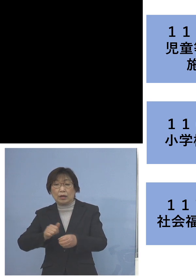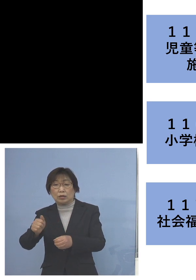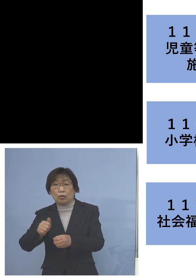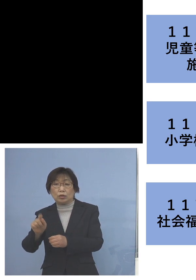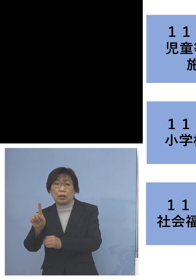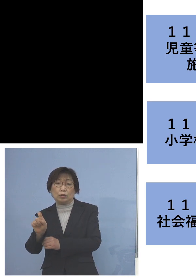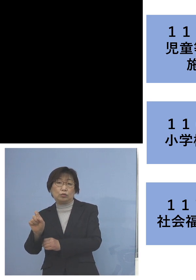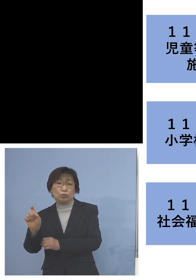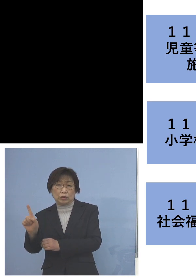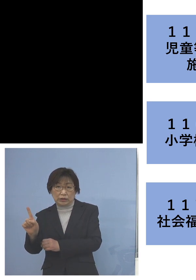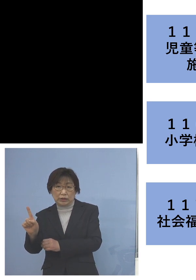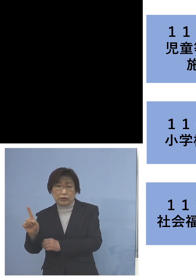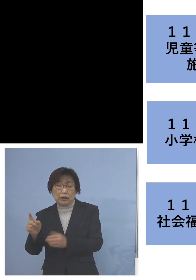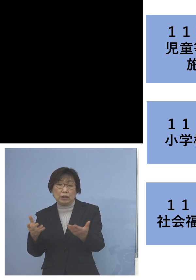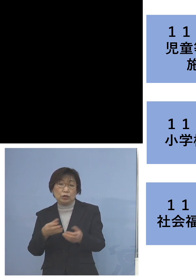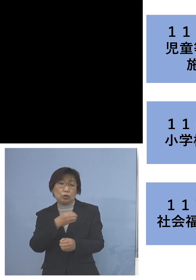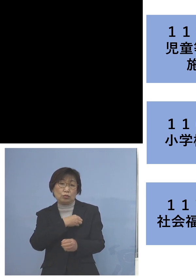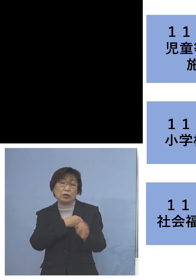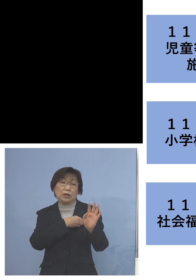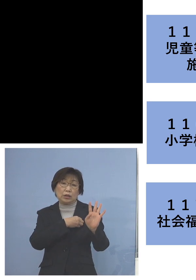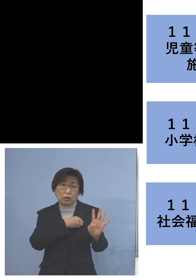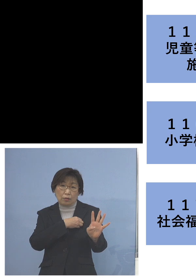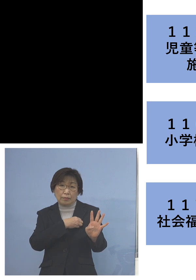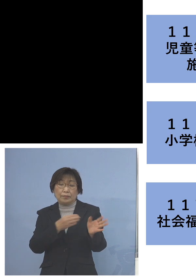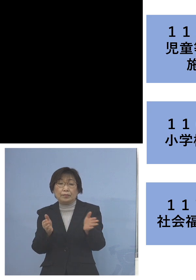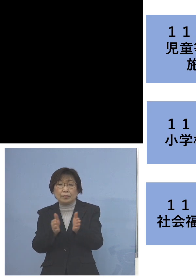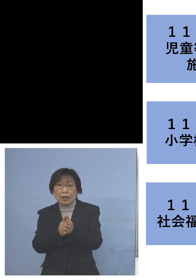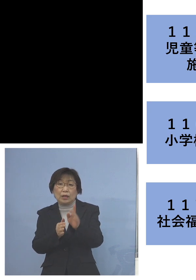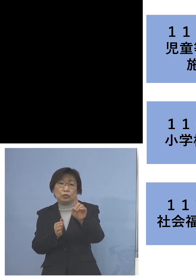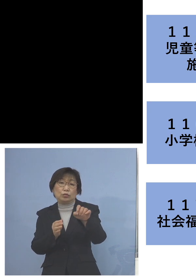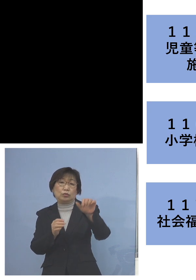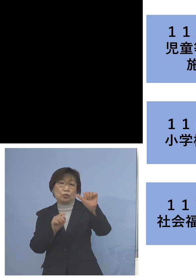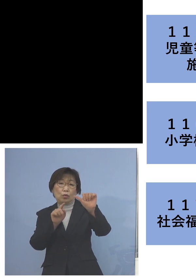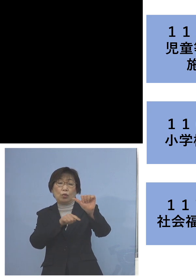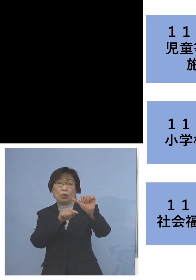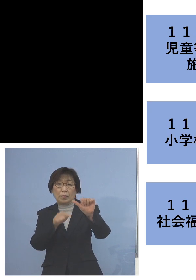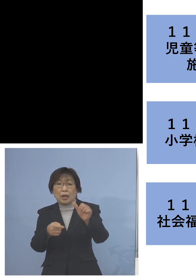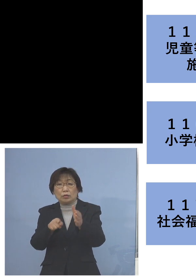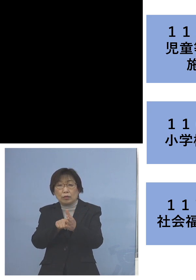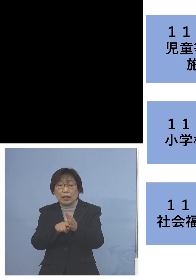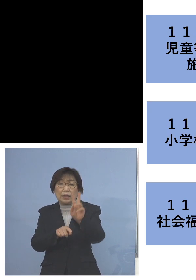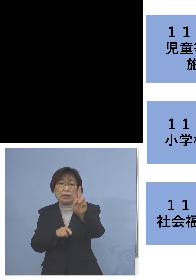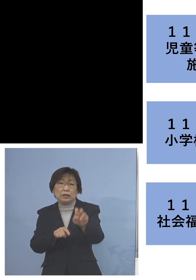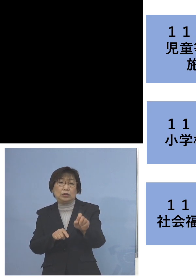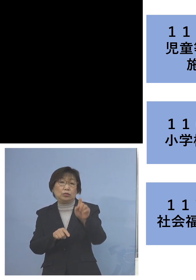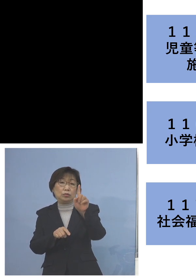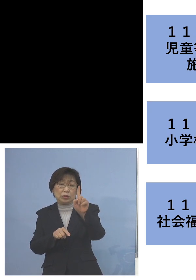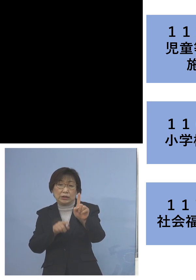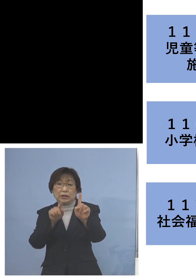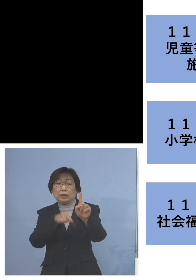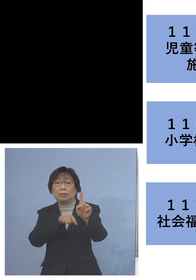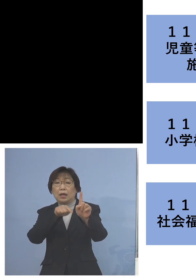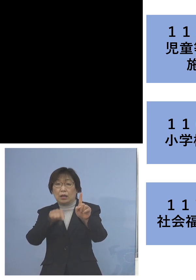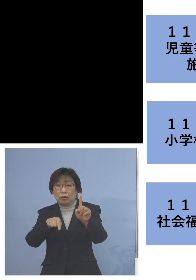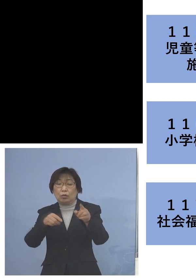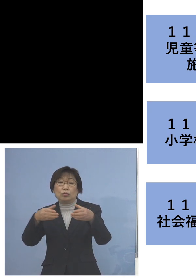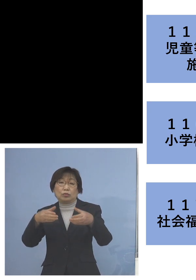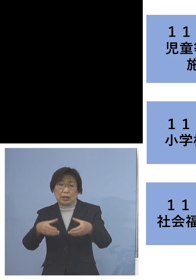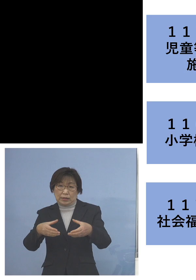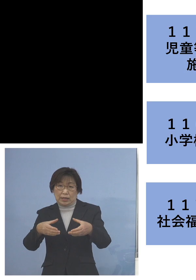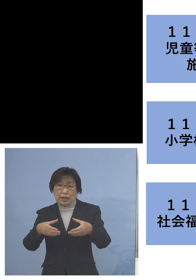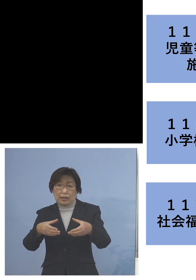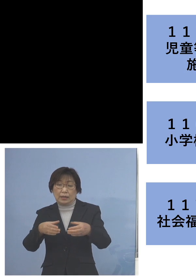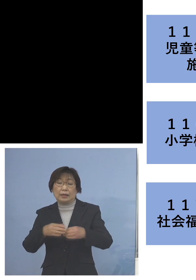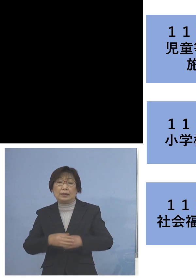そして職員4名、この15名を加え 21名のクラスターにということであります